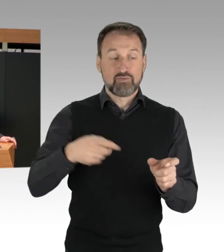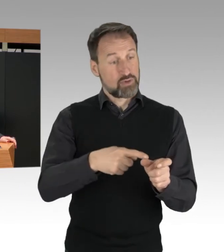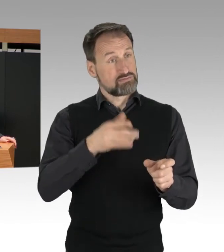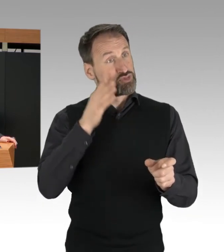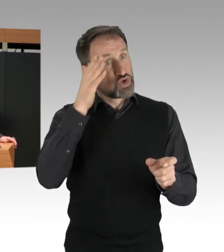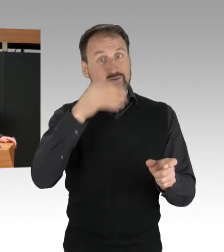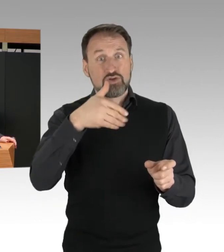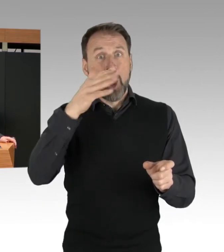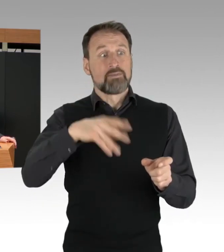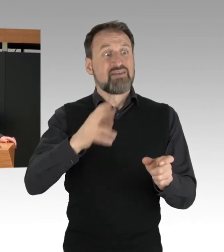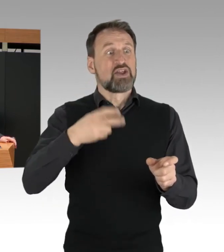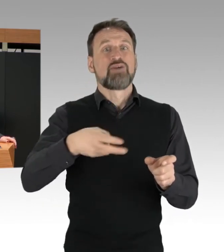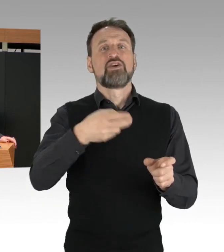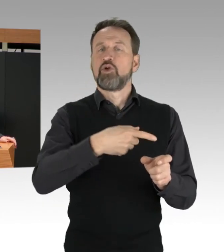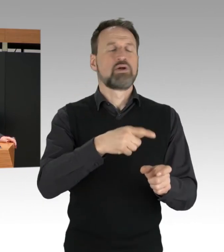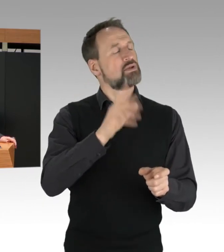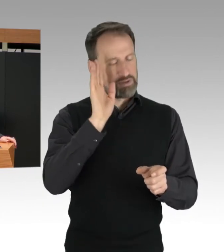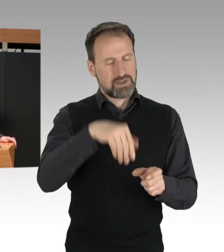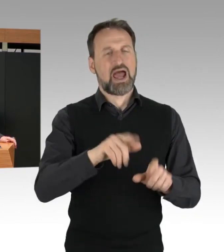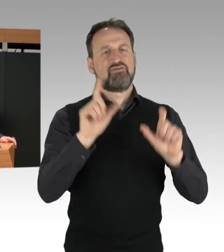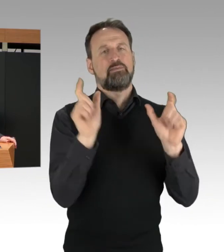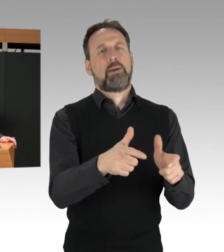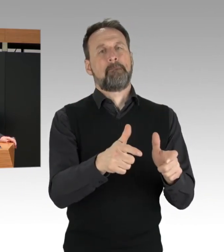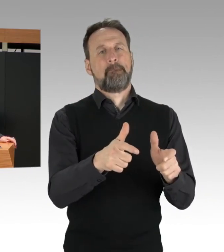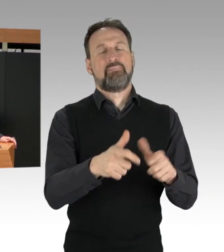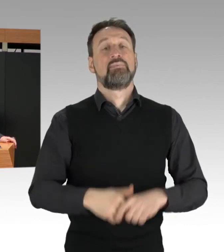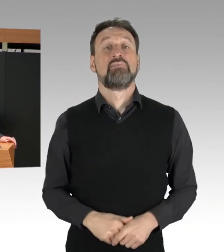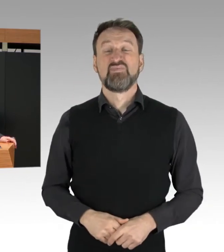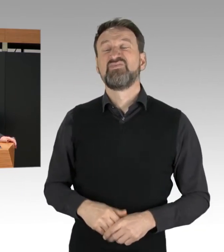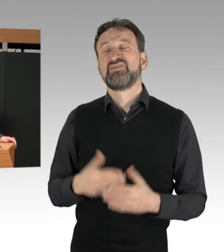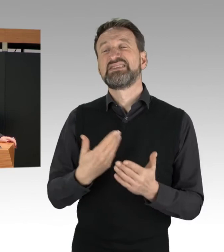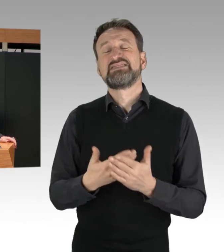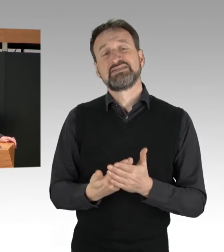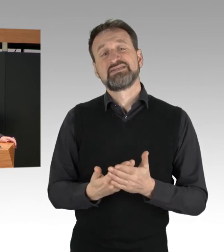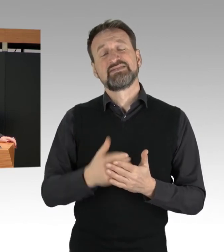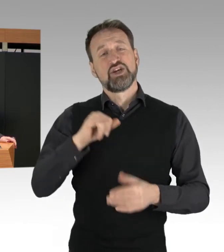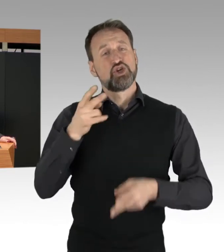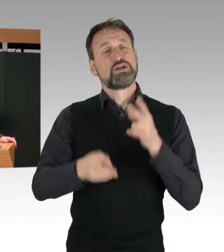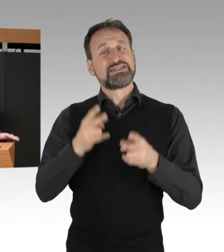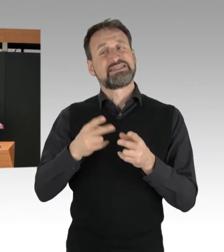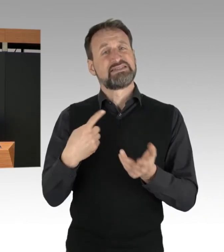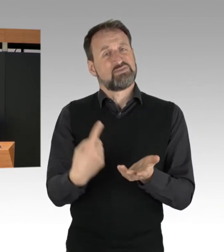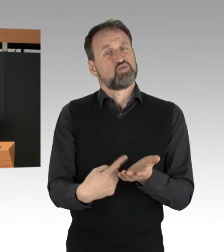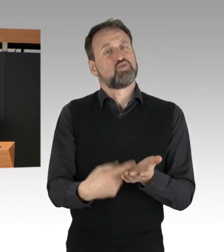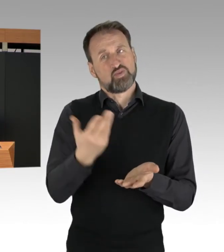Hier ist jetzt natürlich die Justiz gefordert. Angesichts des öffentlichen Ankündigungen